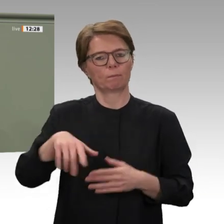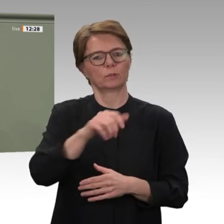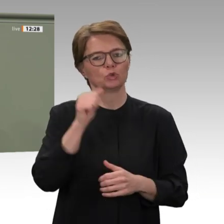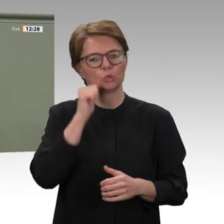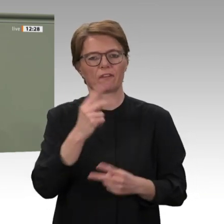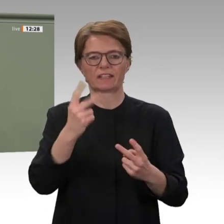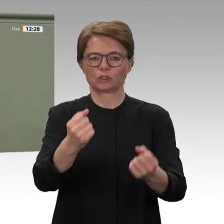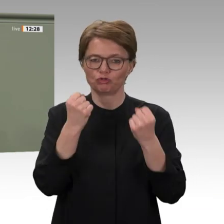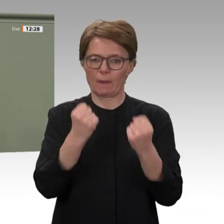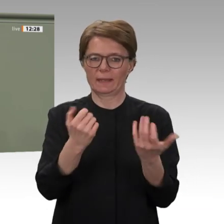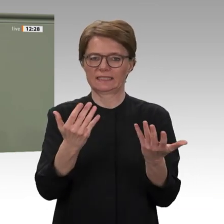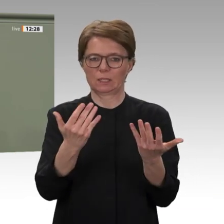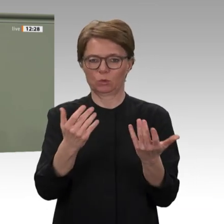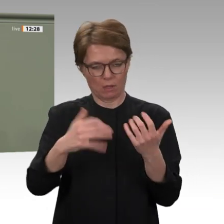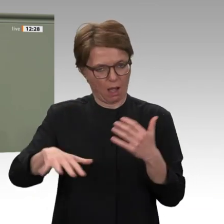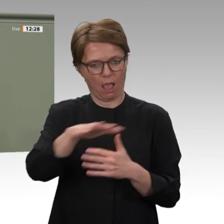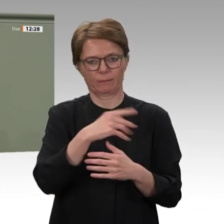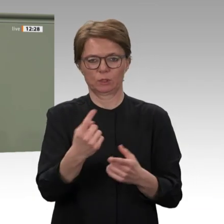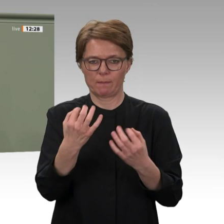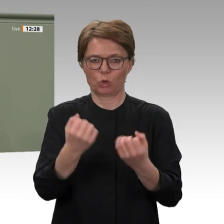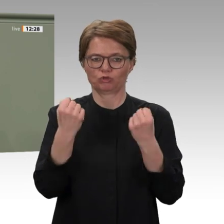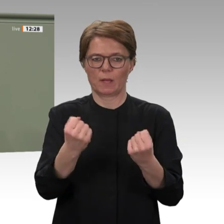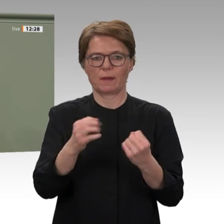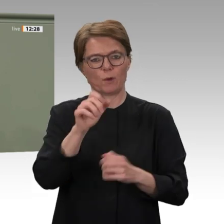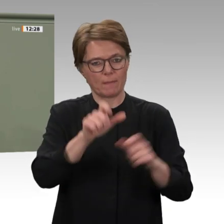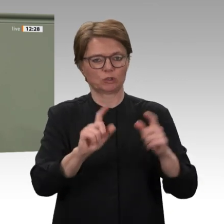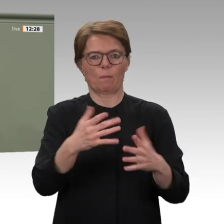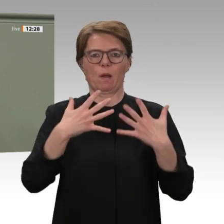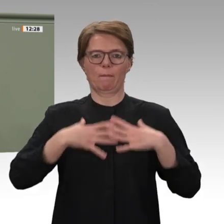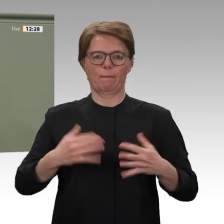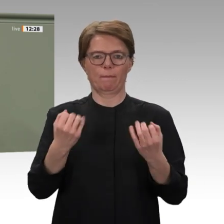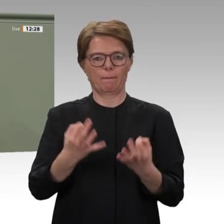Gespräch empfangen. Wir haben die Situation im Land diskutiert und auch darüber, vor